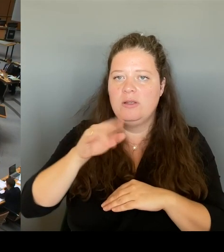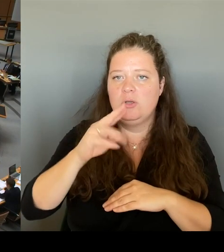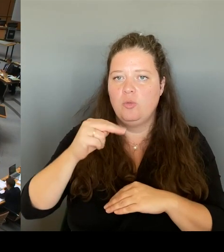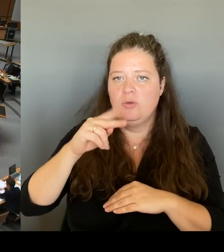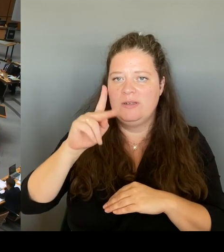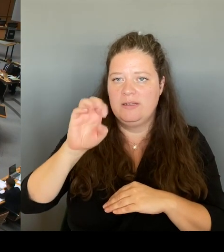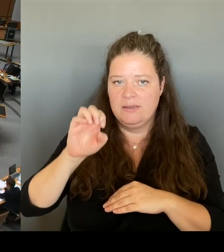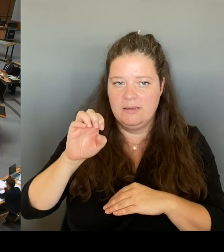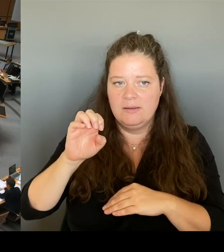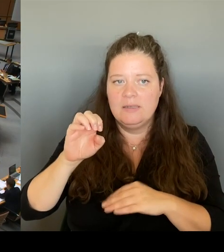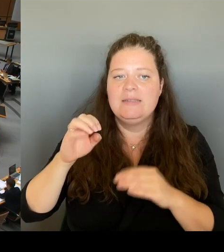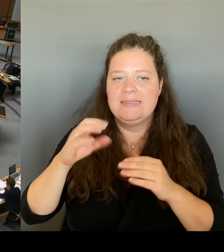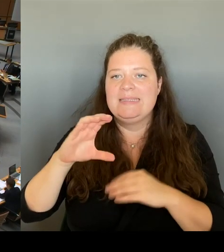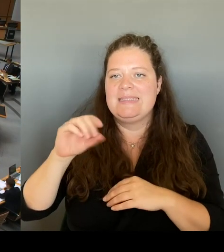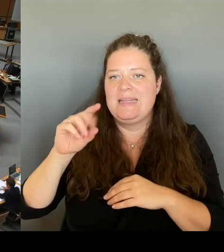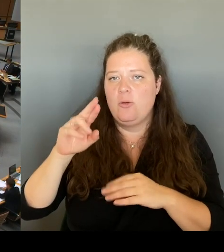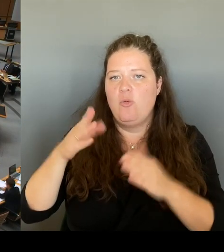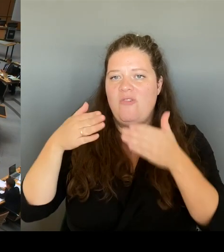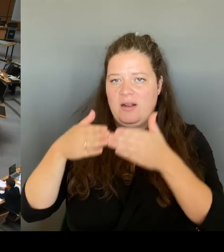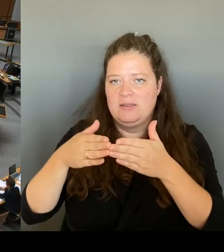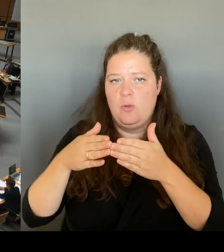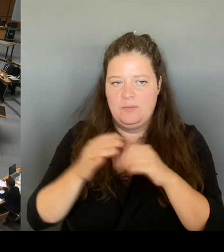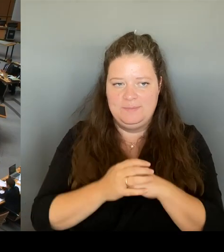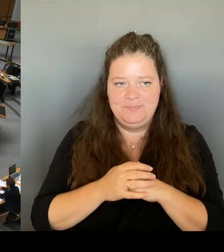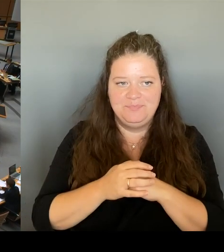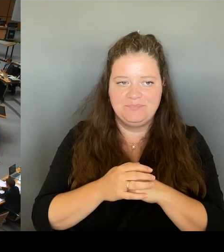aus der Stadtgesellschaft Sie erreicht haben, nachdem